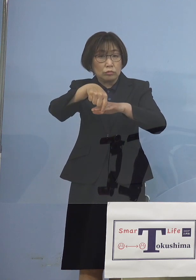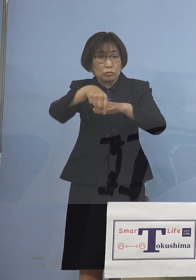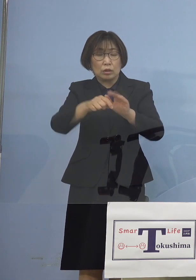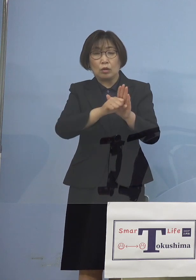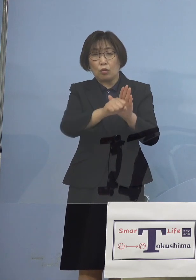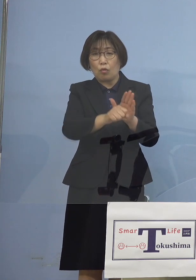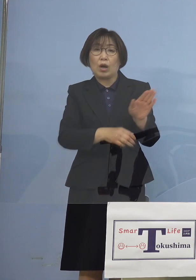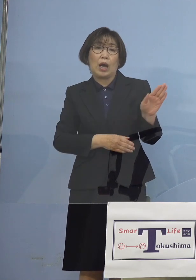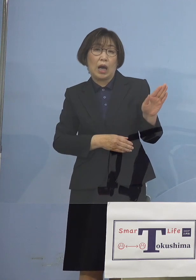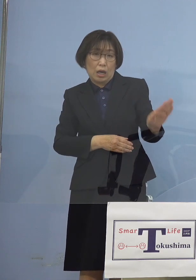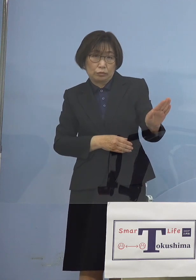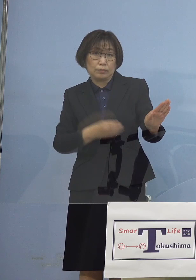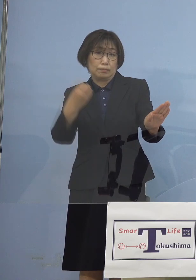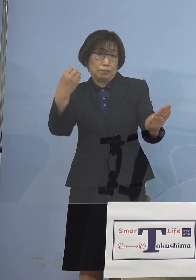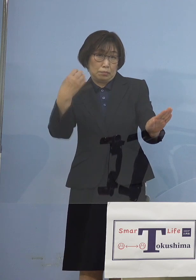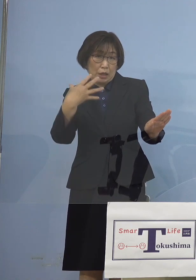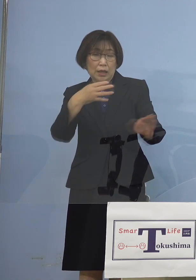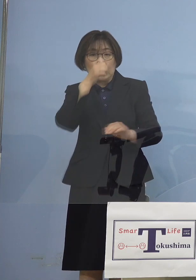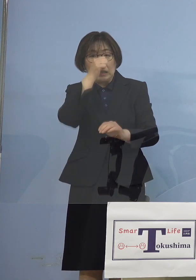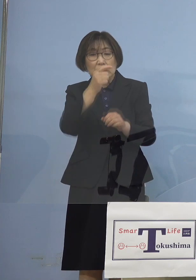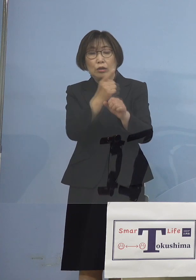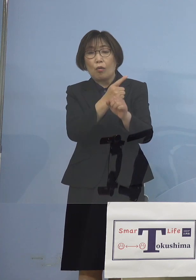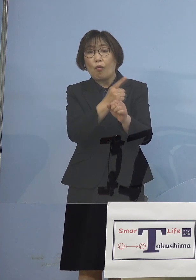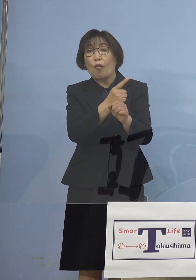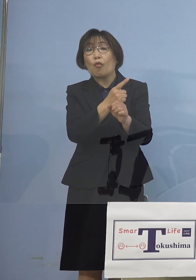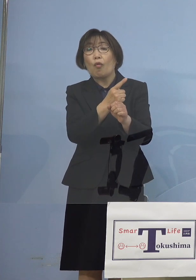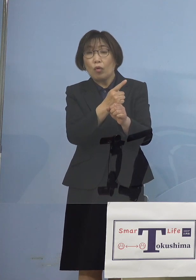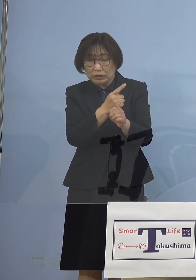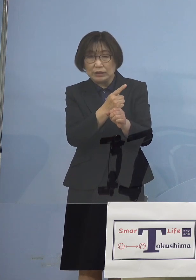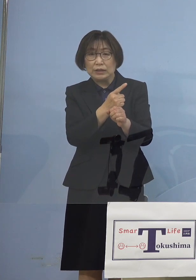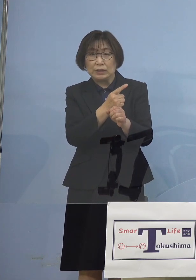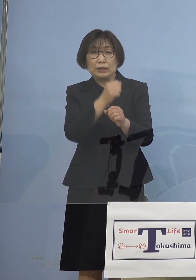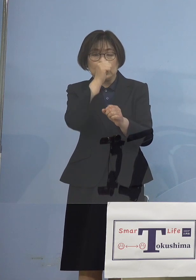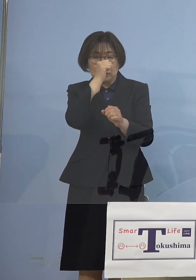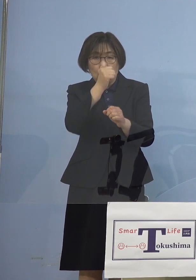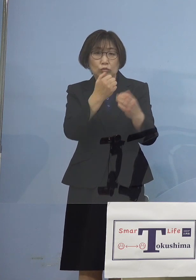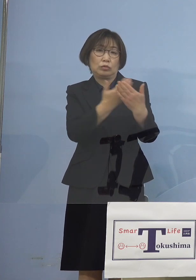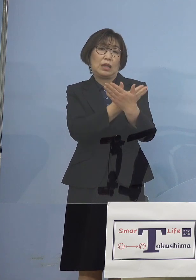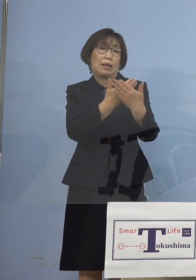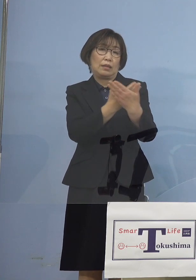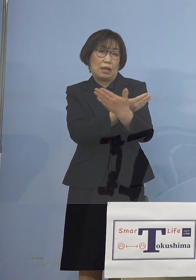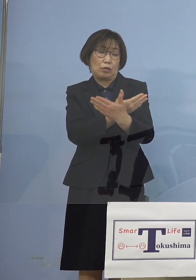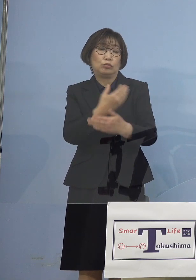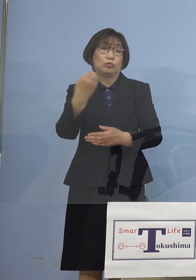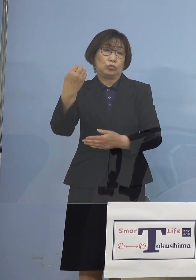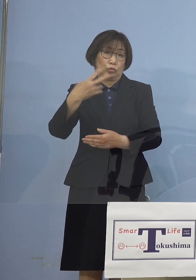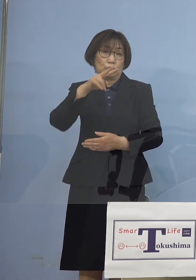さらには良い方向に 向かっている、こうした点を ご理解をいただき これもひとえに